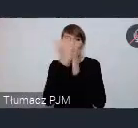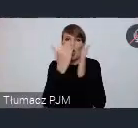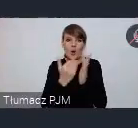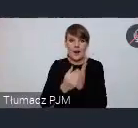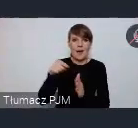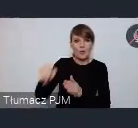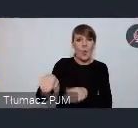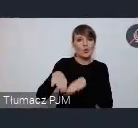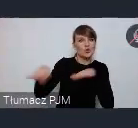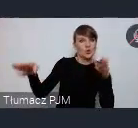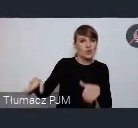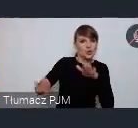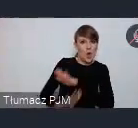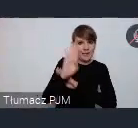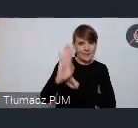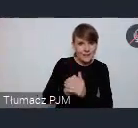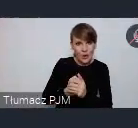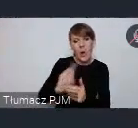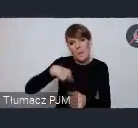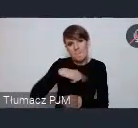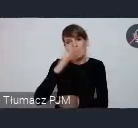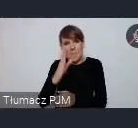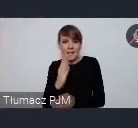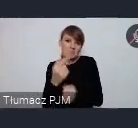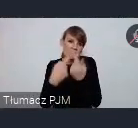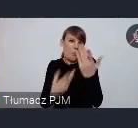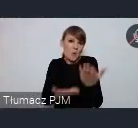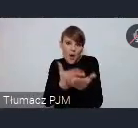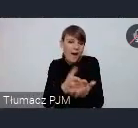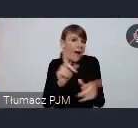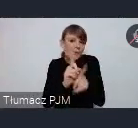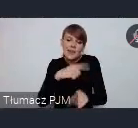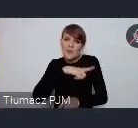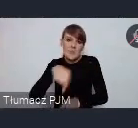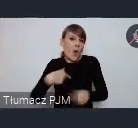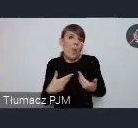Zaproponujemy państwu jakieś rozwiązania, ale też będziemy otwarci na to być może miasta chciałyby